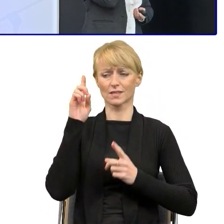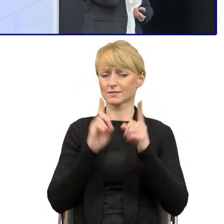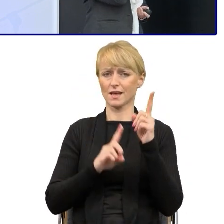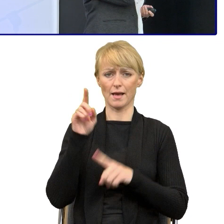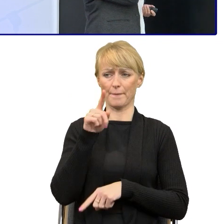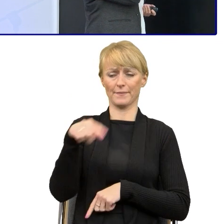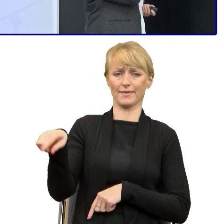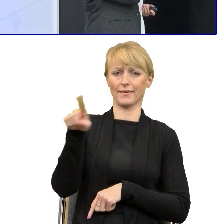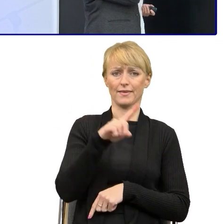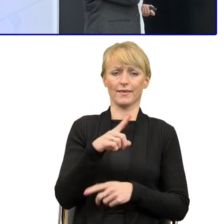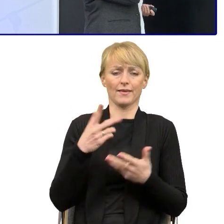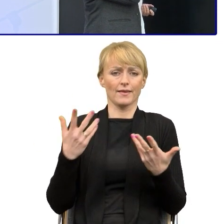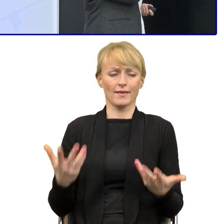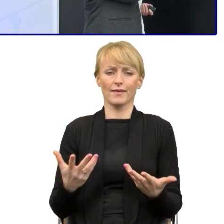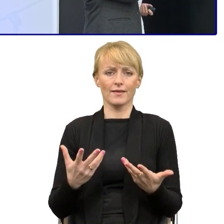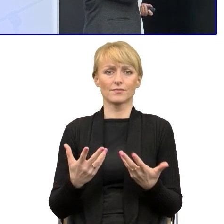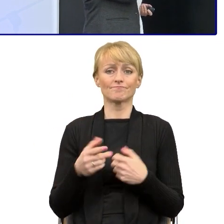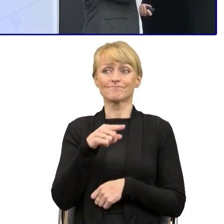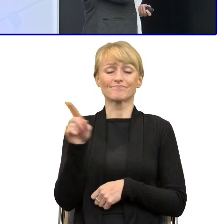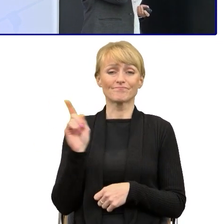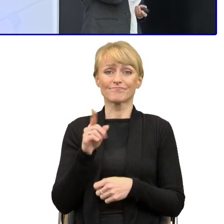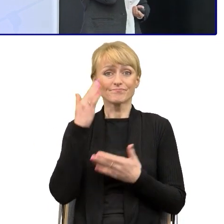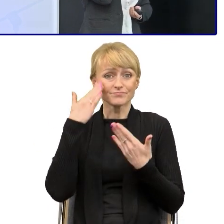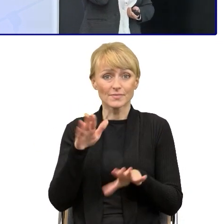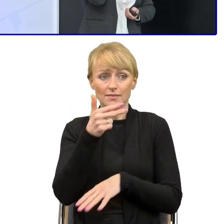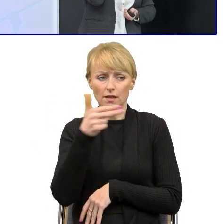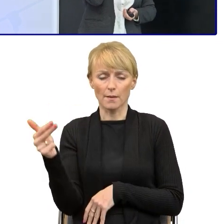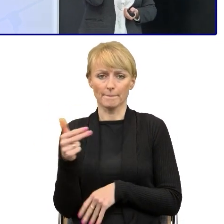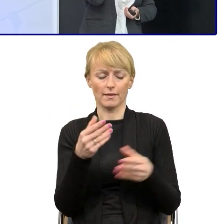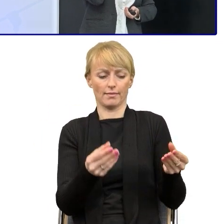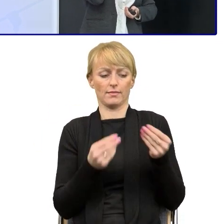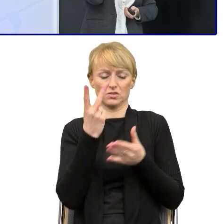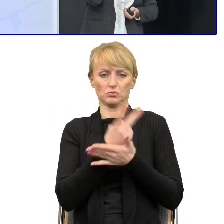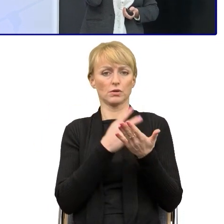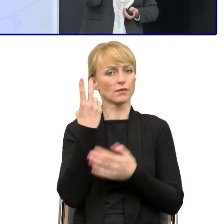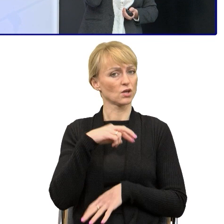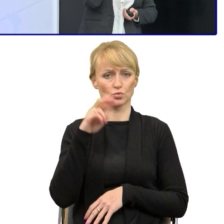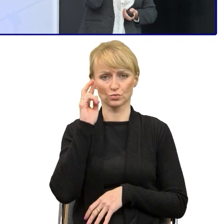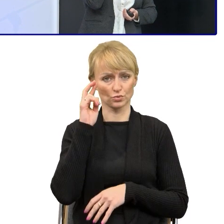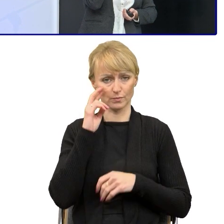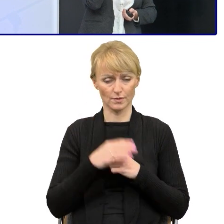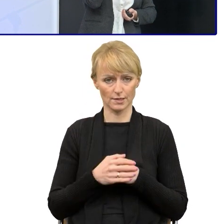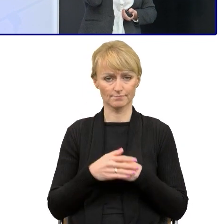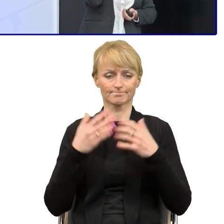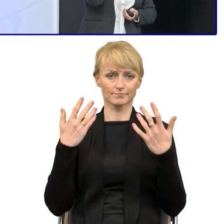które się na tych funduszach po prostu nie znają. No więc zaczęliśmy planować to jak,